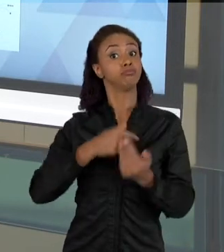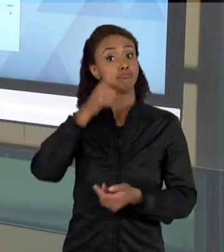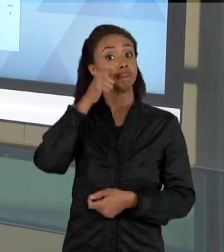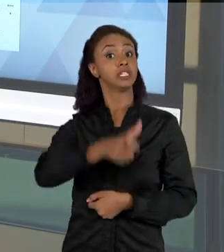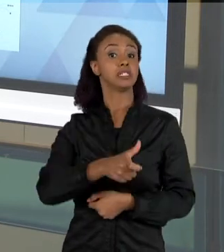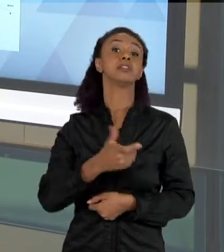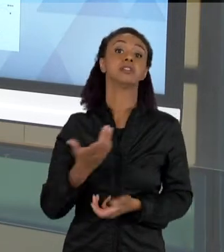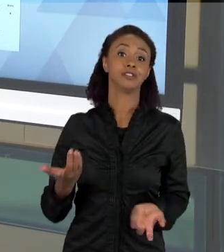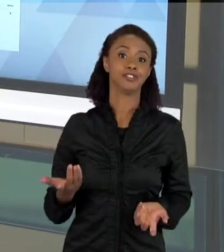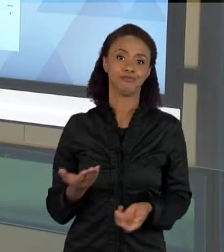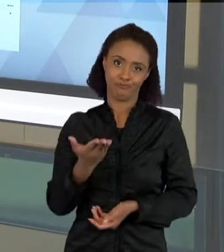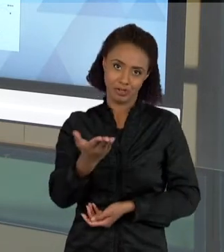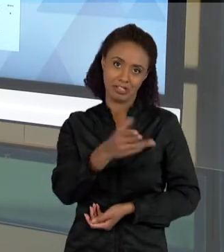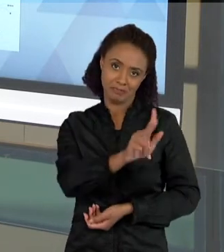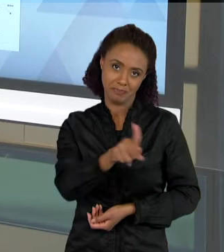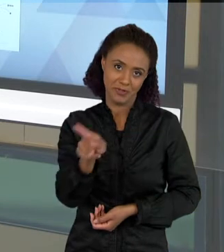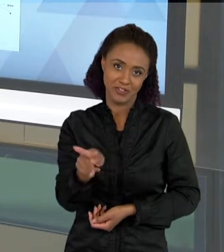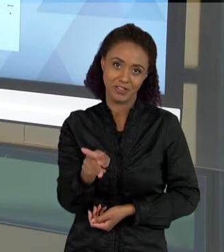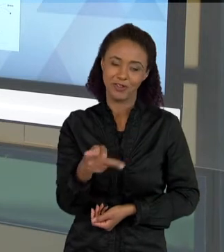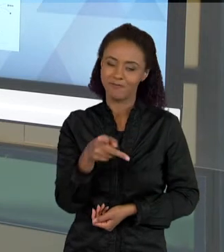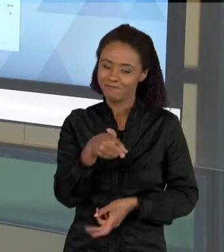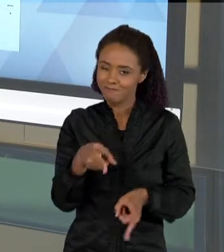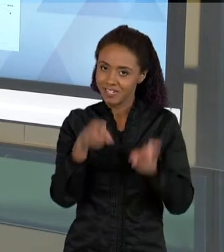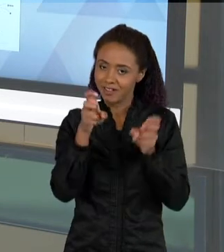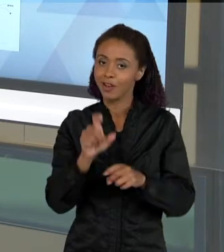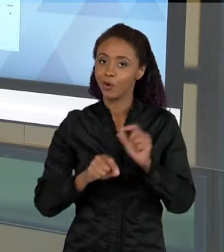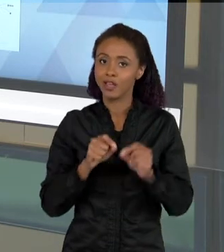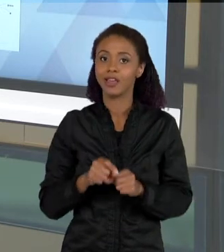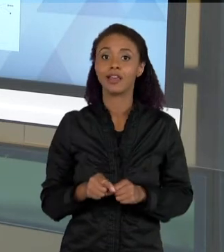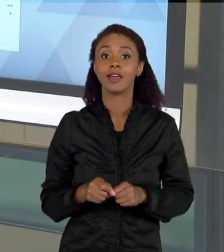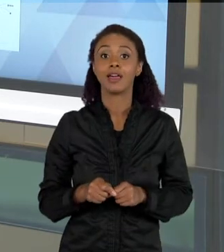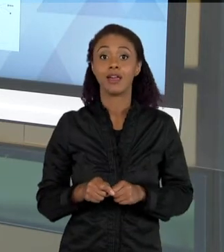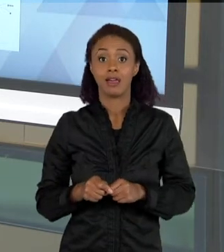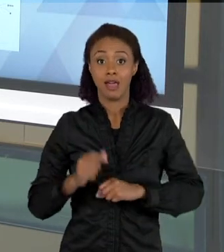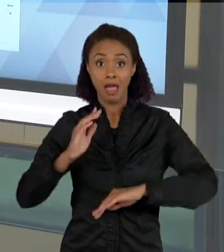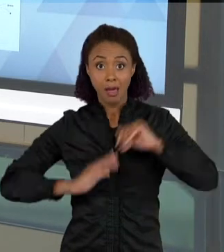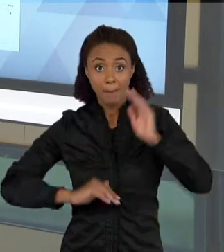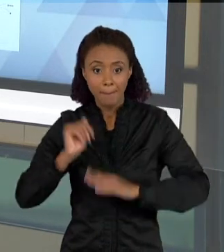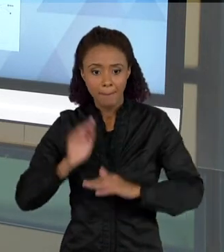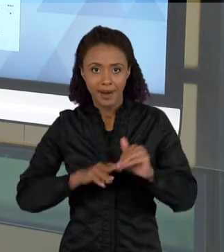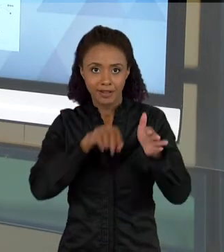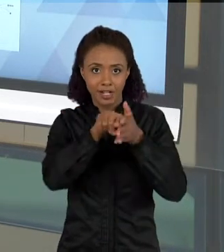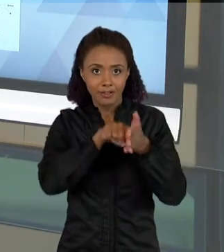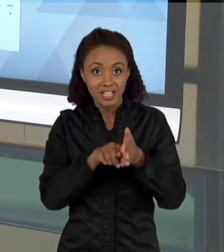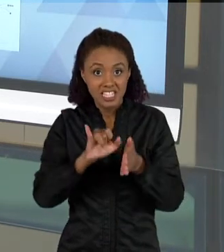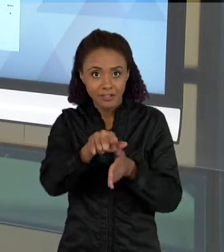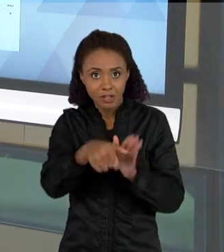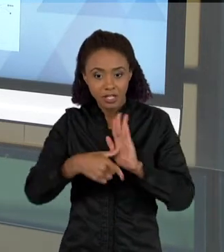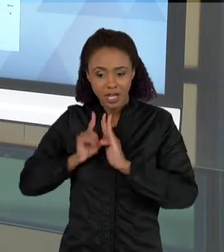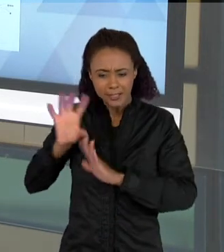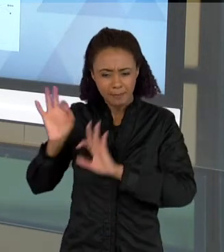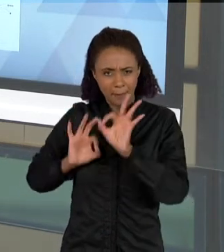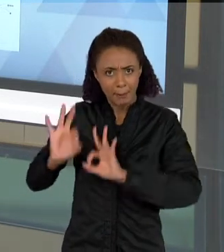VOCÊ QUE É PROFESSOR PERCEBER, COMO UMA PRATICA INVESTIGATIVA BEM PLANEJADA, ELEVA O ALUNO À IDEIA DE QUE CONSTRUIR TEXTOS